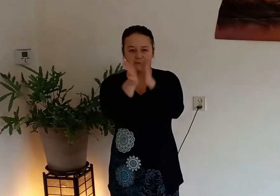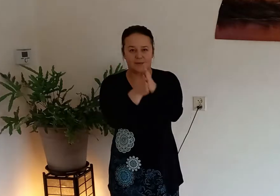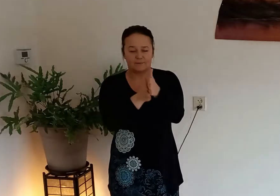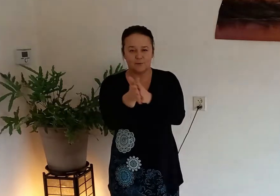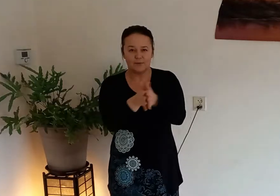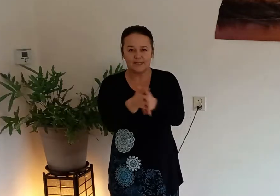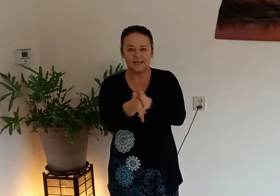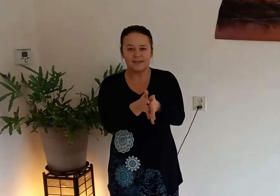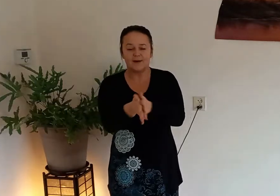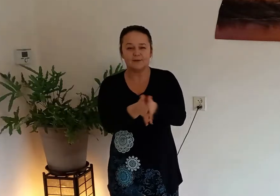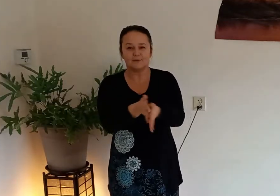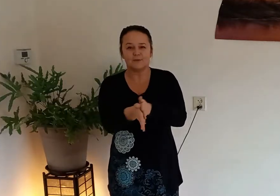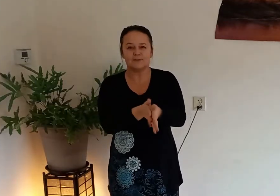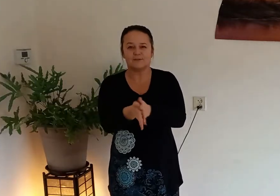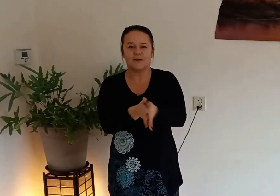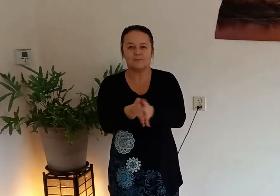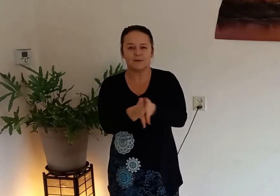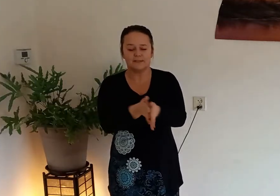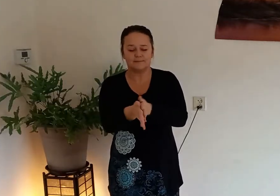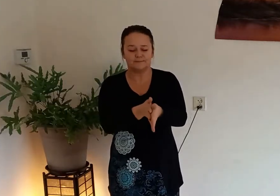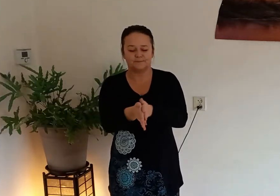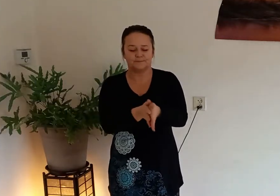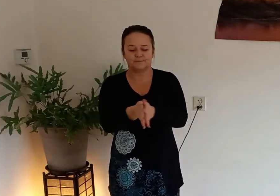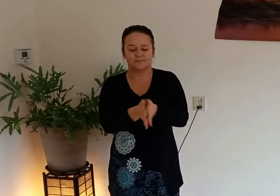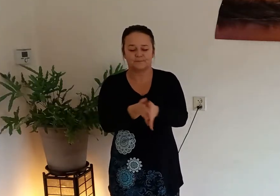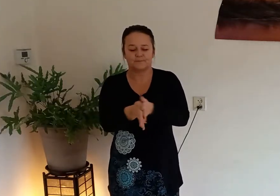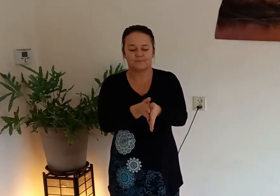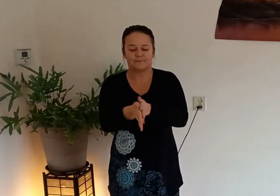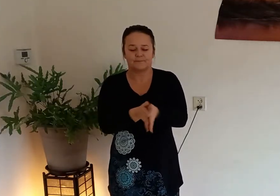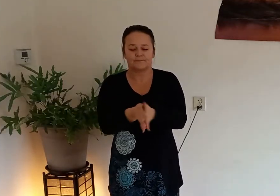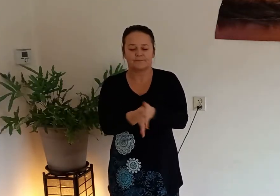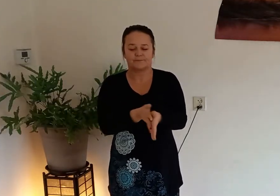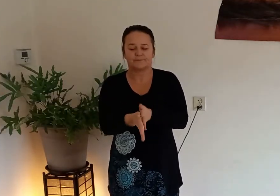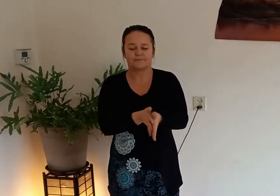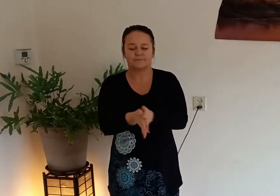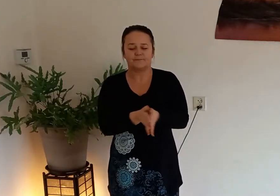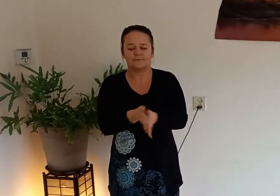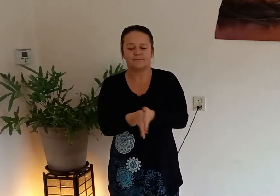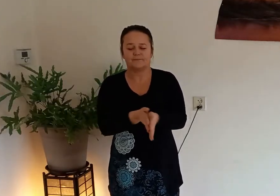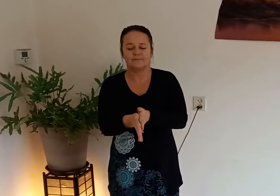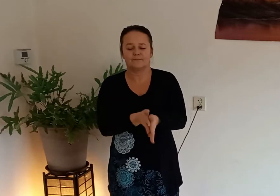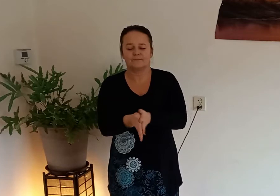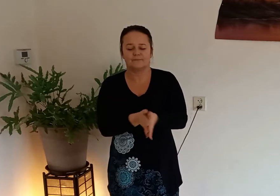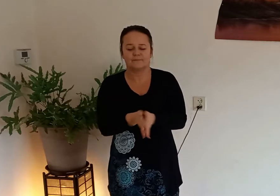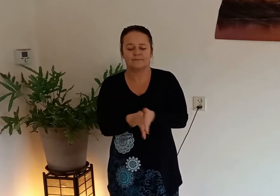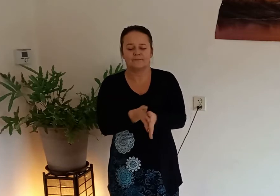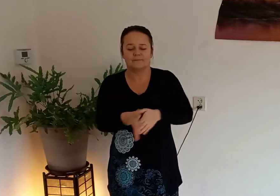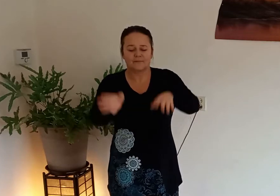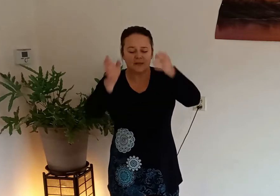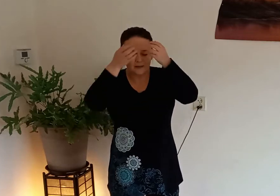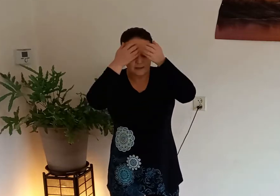wrijf nog een keer in je handen totdat ze warm worden